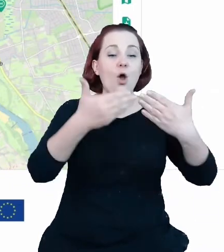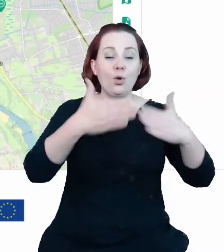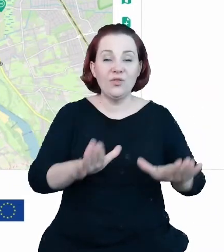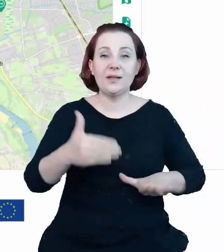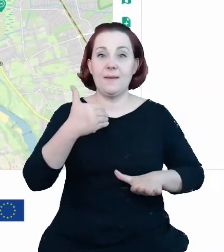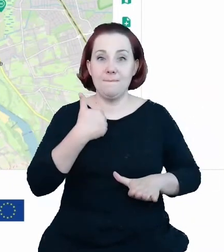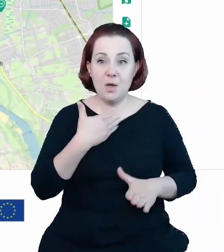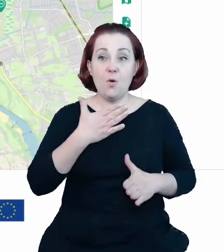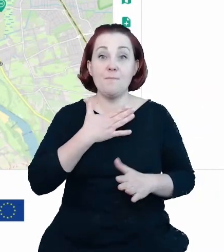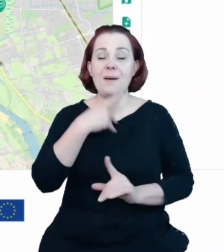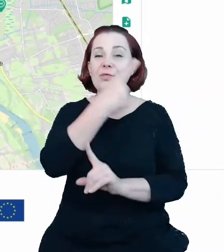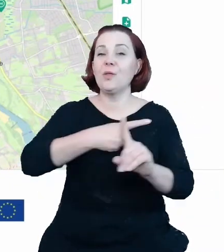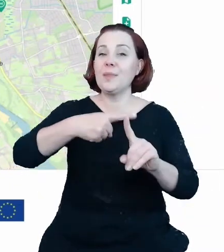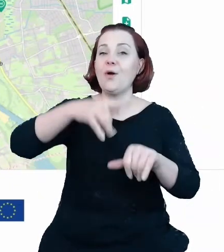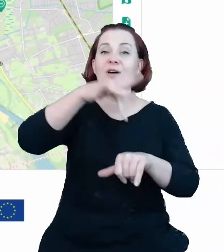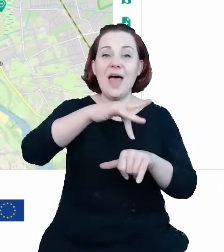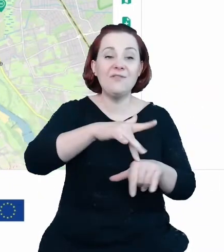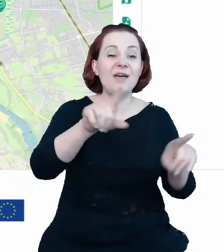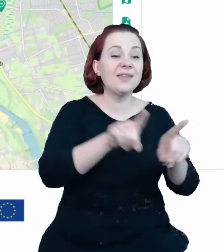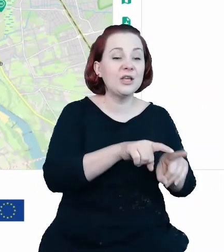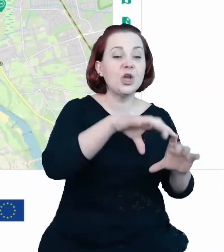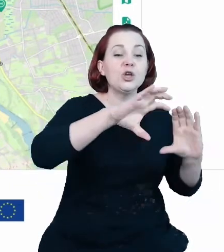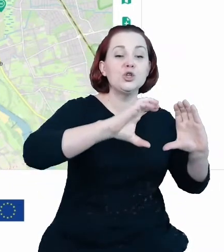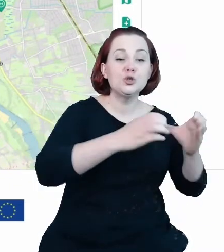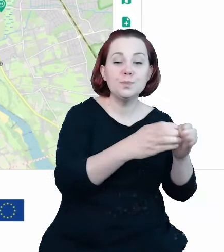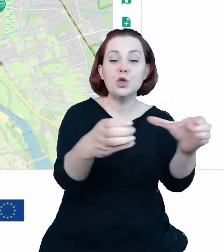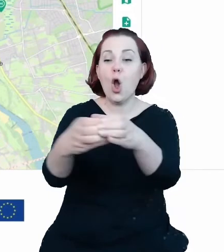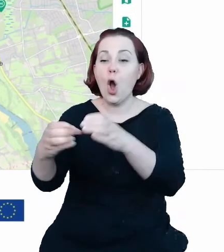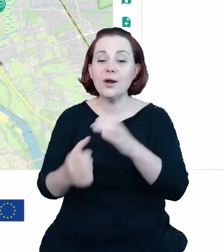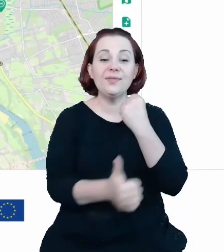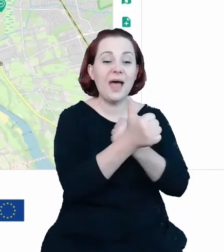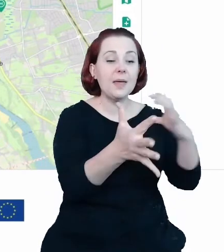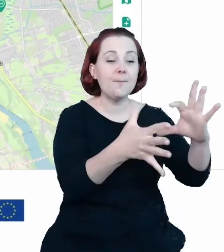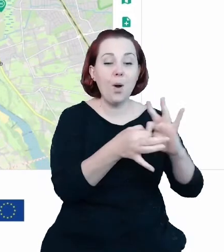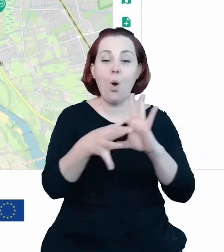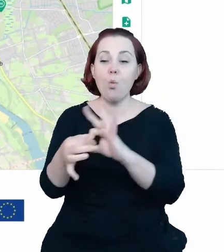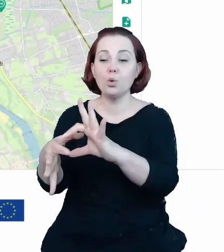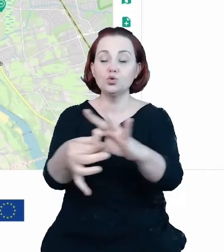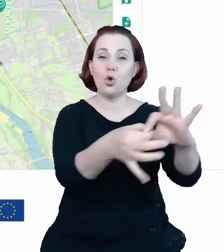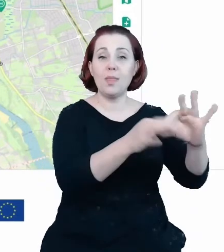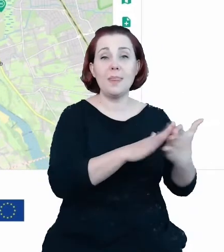synergię ze zbiorami danych chociażby obszarów chronionych czy zabytków i na